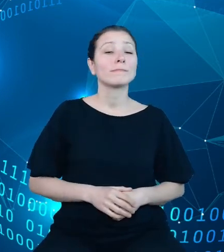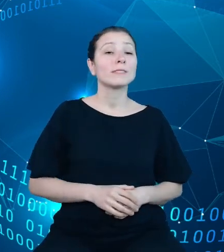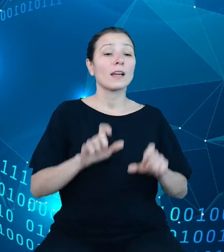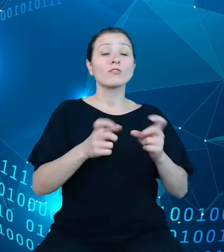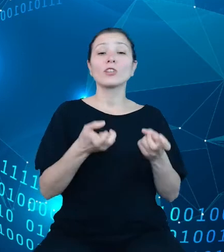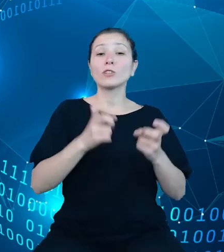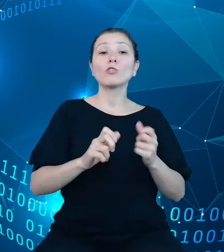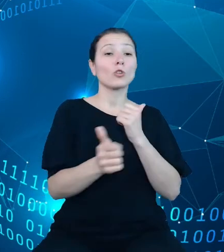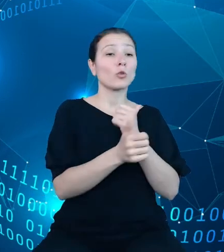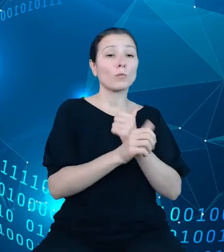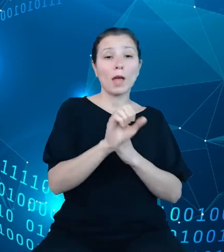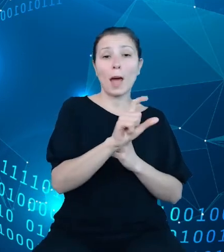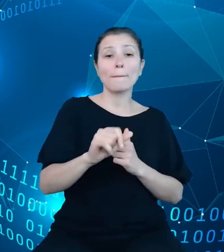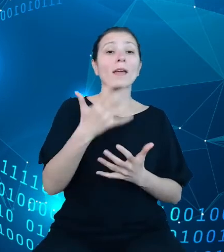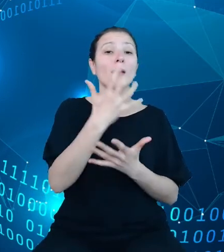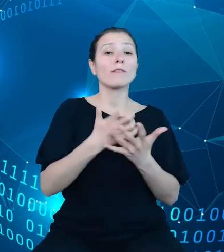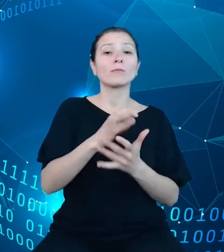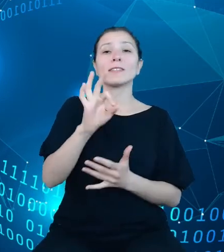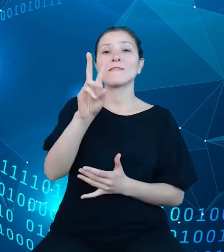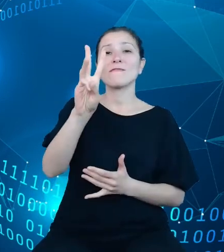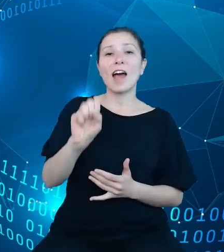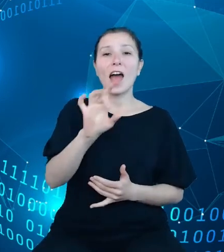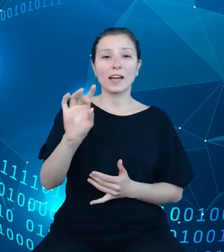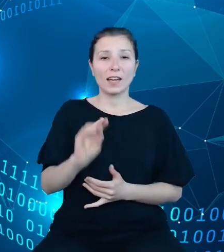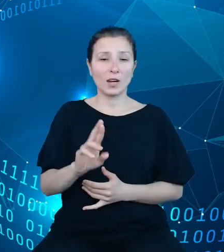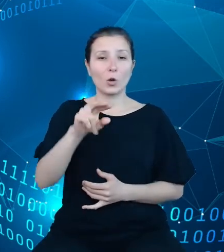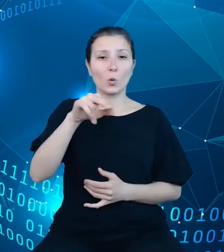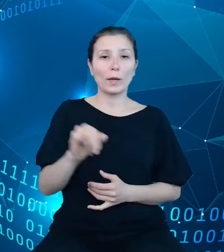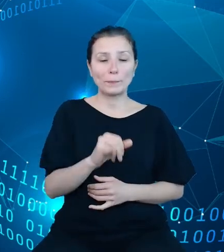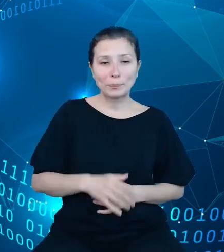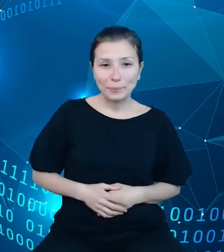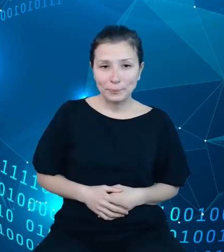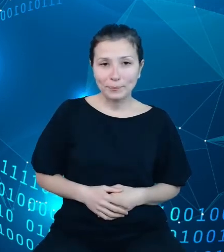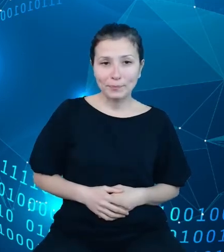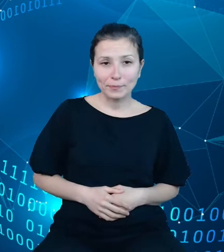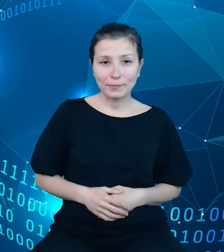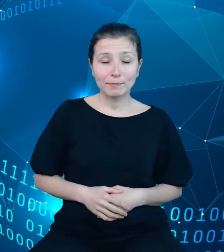wykorzystany Swagger, UI. Niniejszy slajd prezentuje witrynę interaktywnej